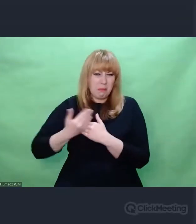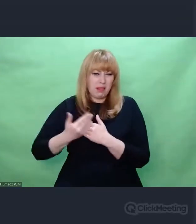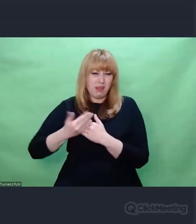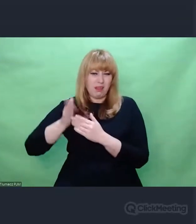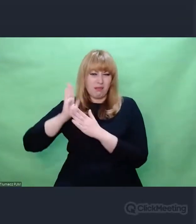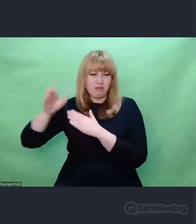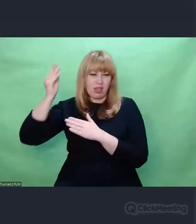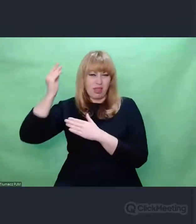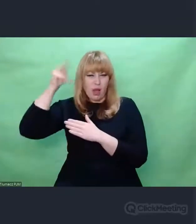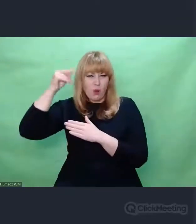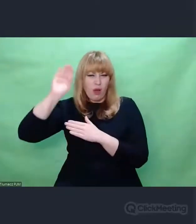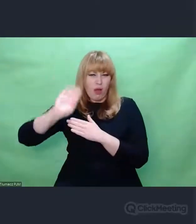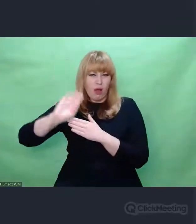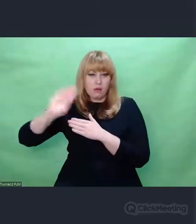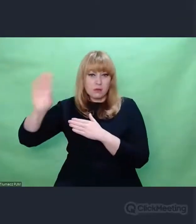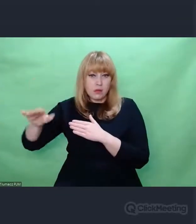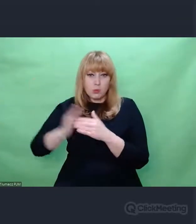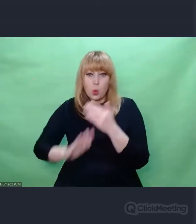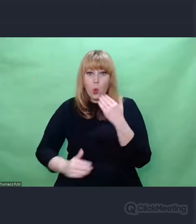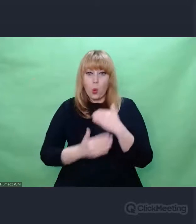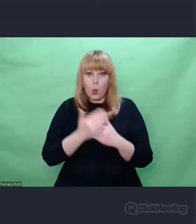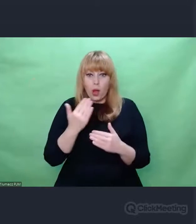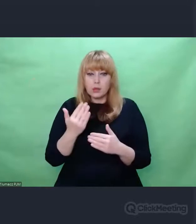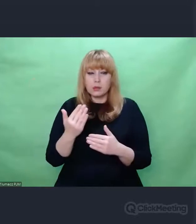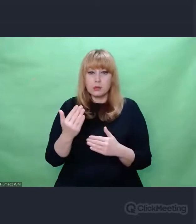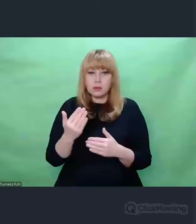egzystencji, z takiego obszaru,